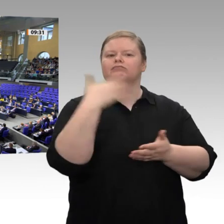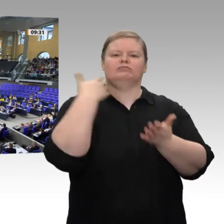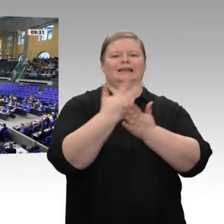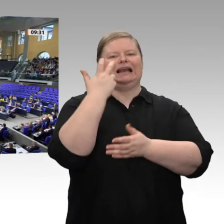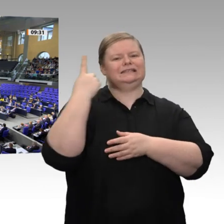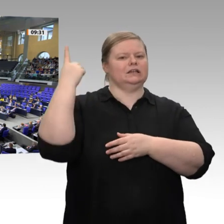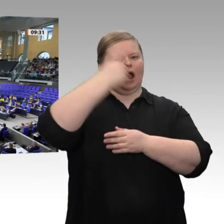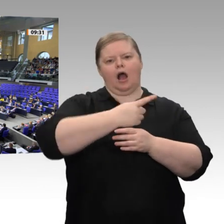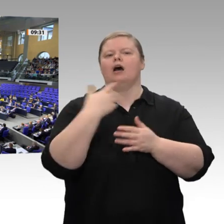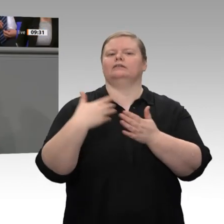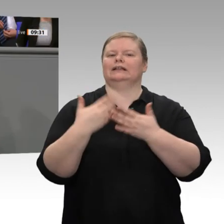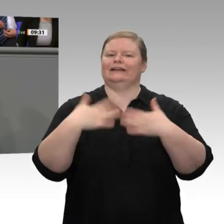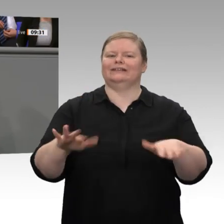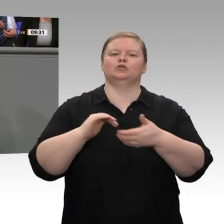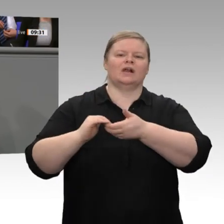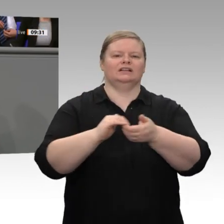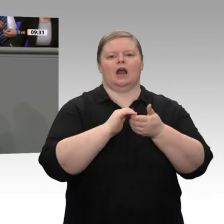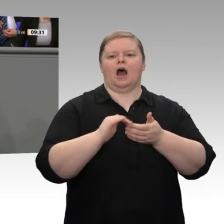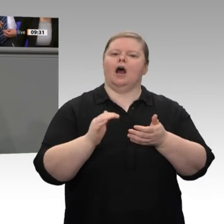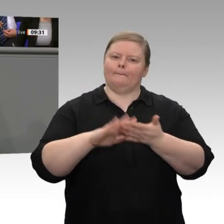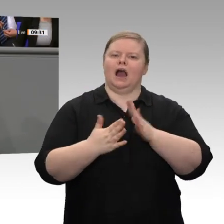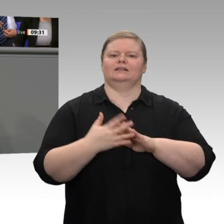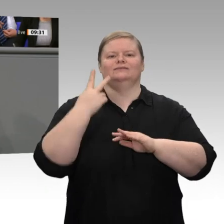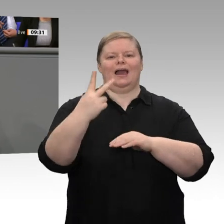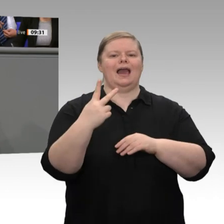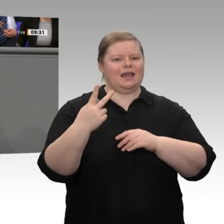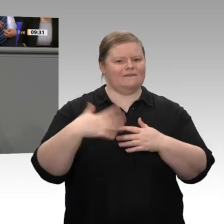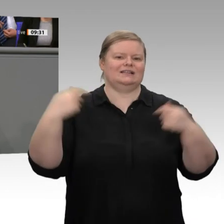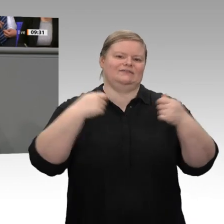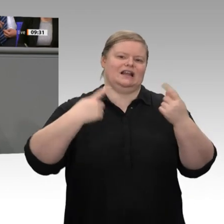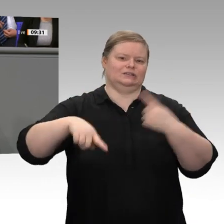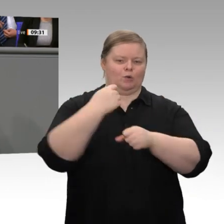den Solidaritätszuschlag komplett abschaffen. Das ist der richtige Schritt. Es ist kein